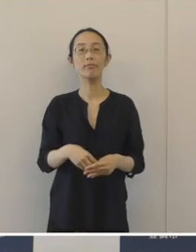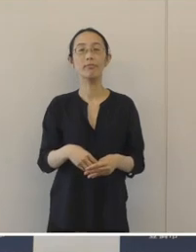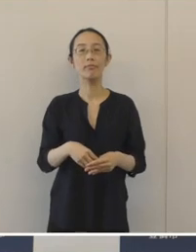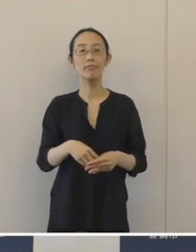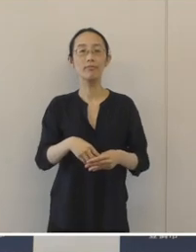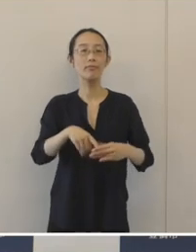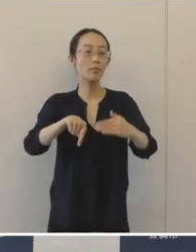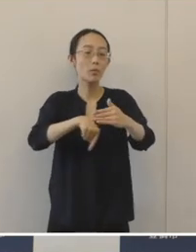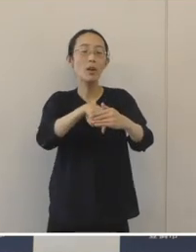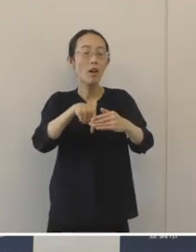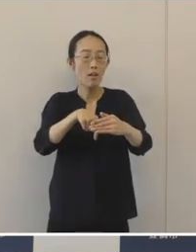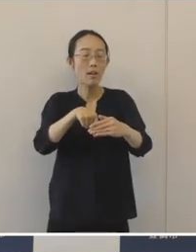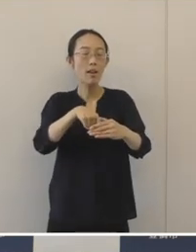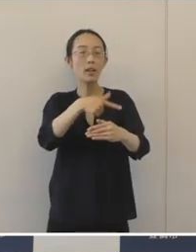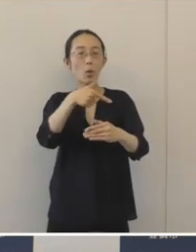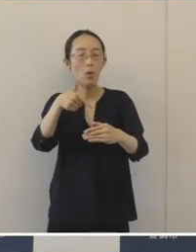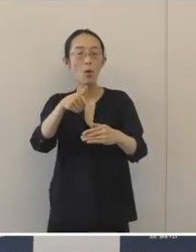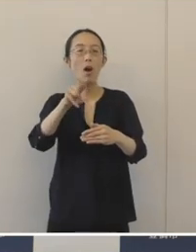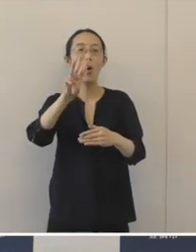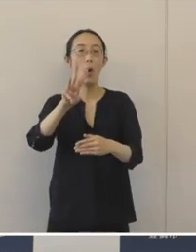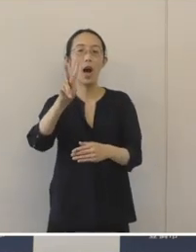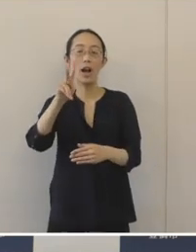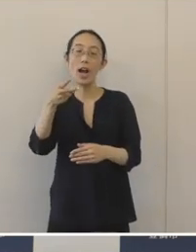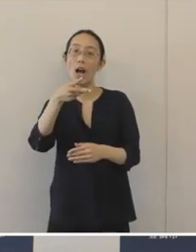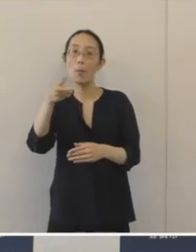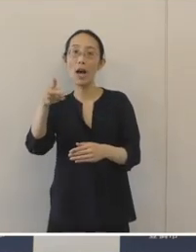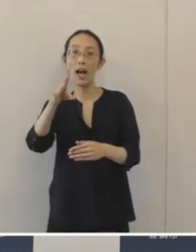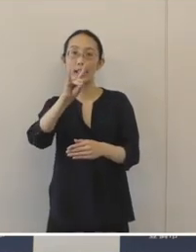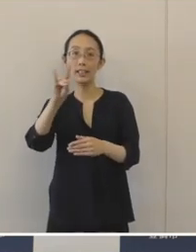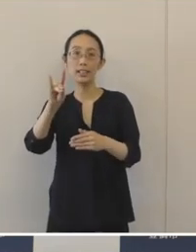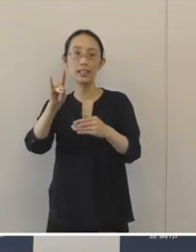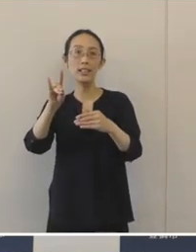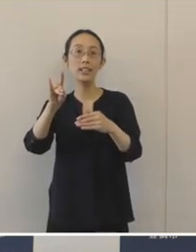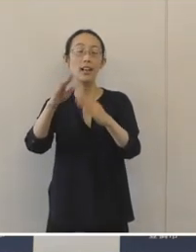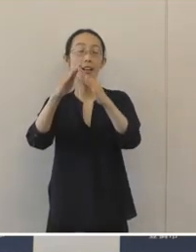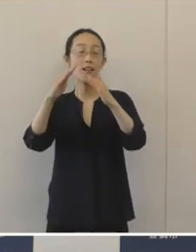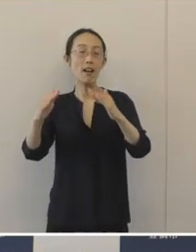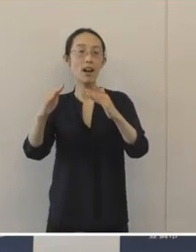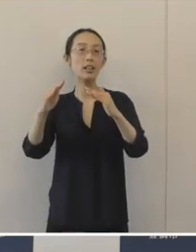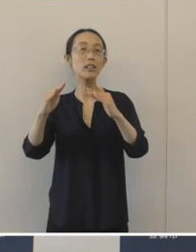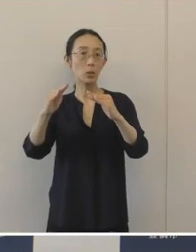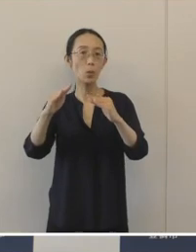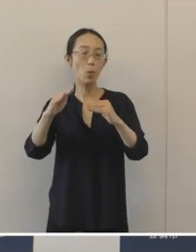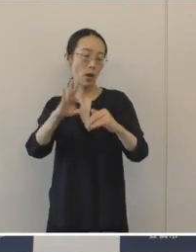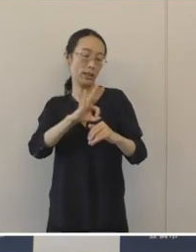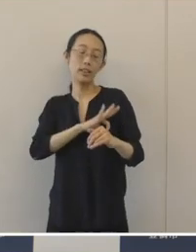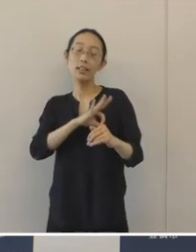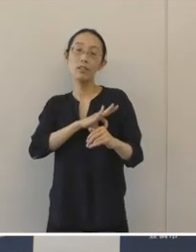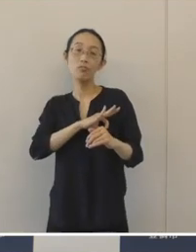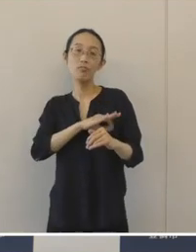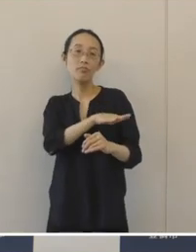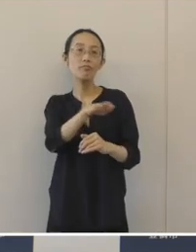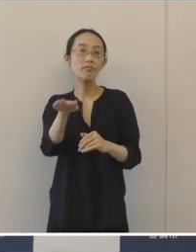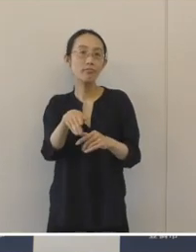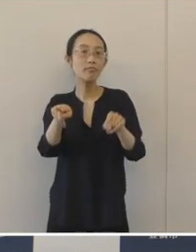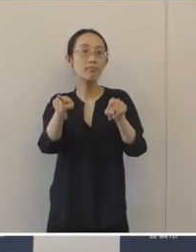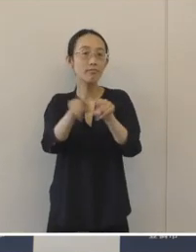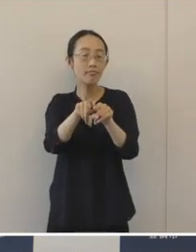そしてこの事業の提案をした、昨年度のわかば議会の議員のみなさんと